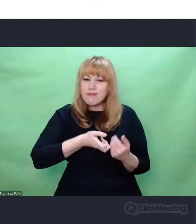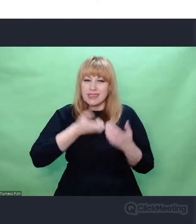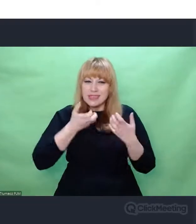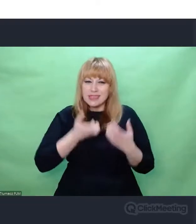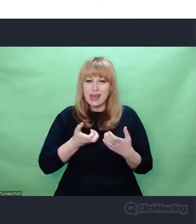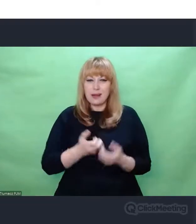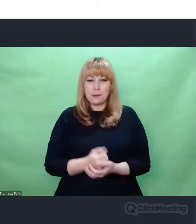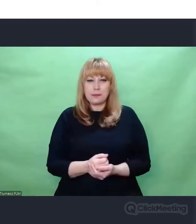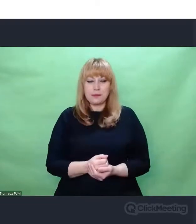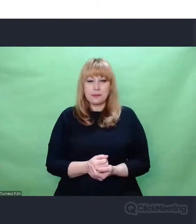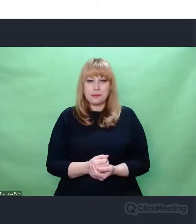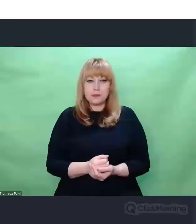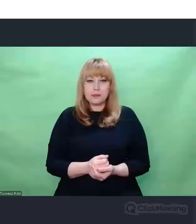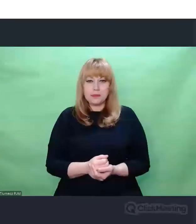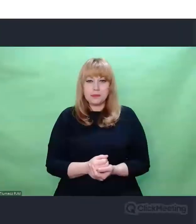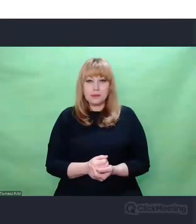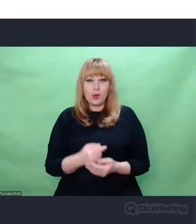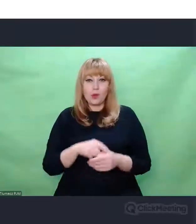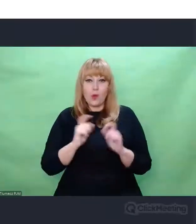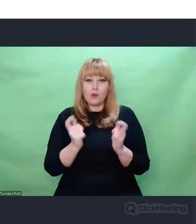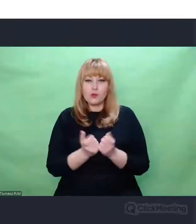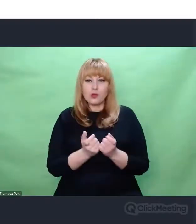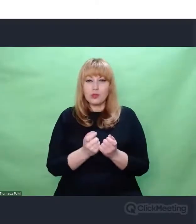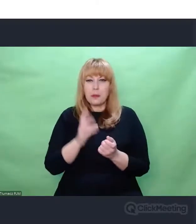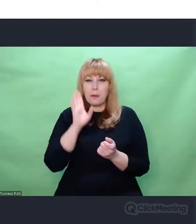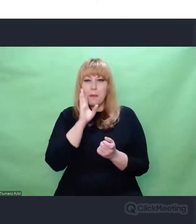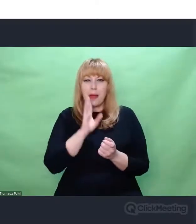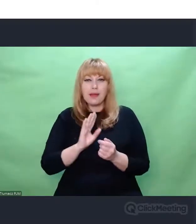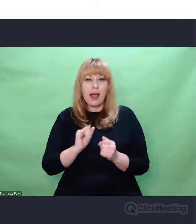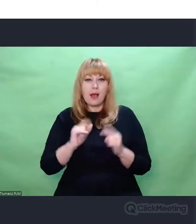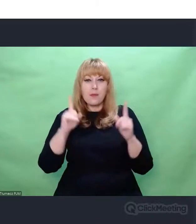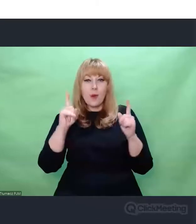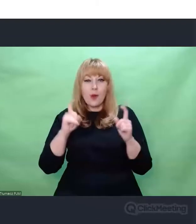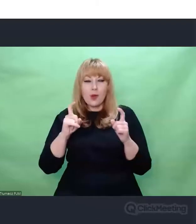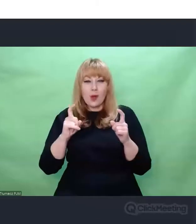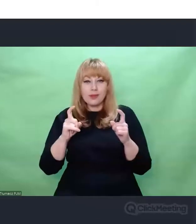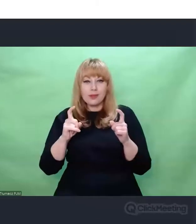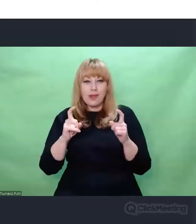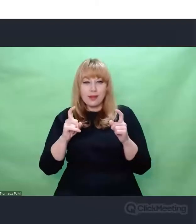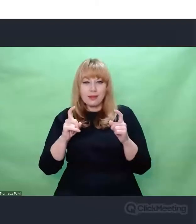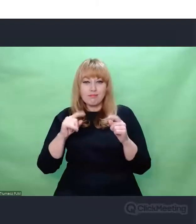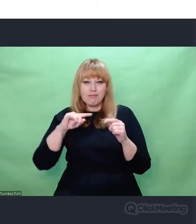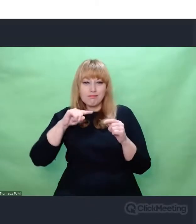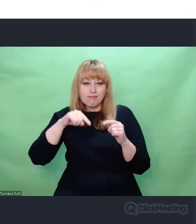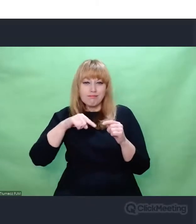są początkiem tej drogi "w głąb".